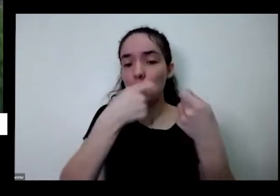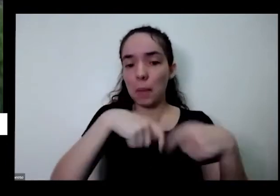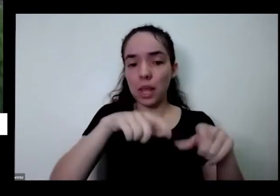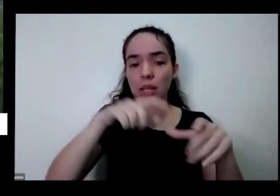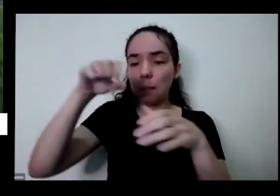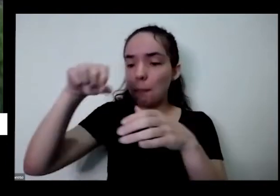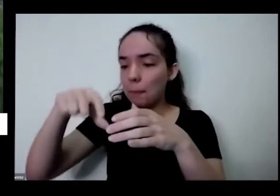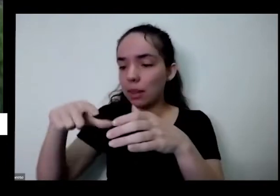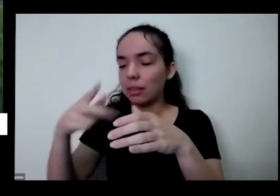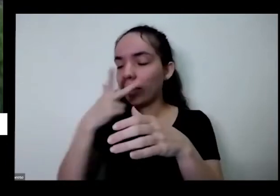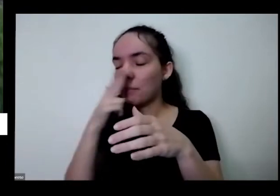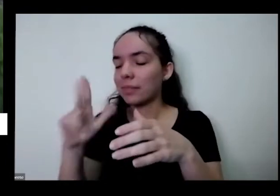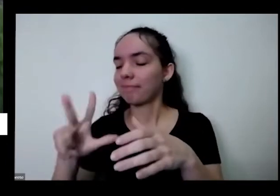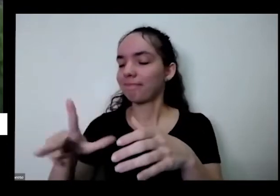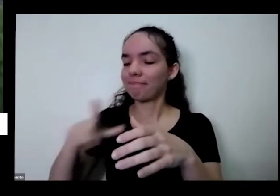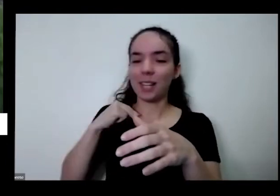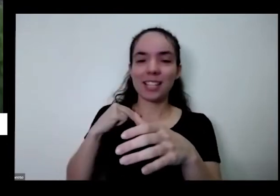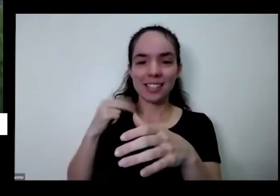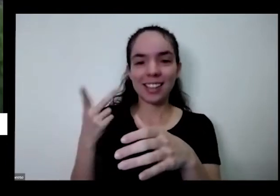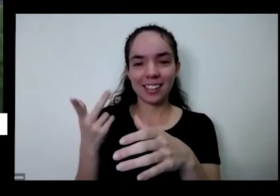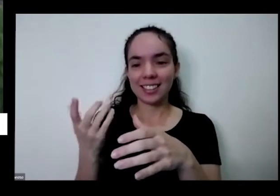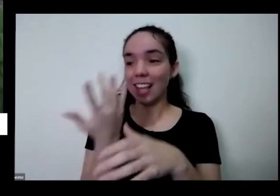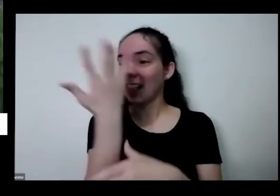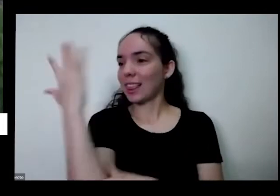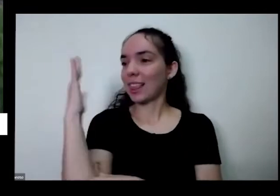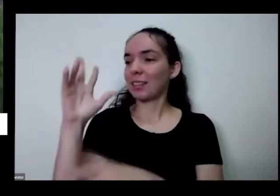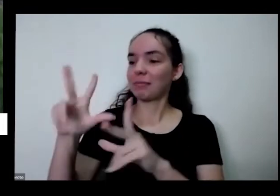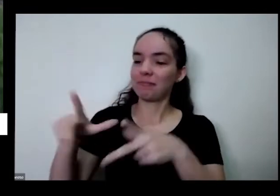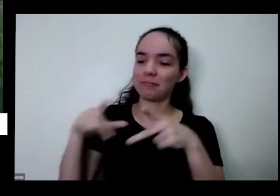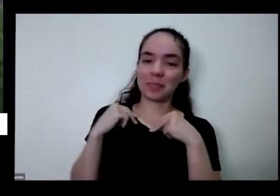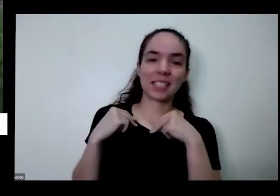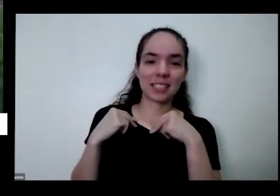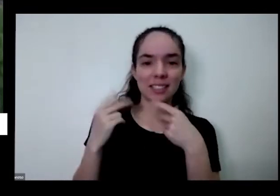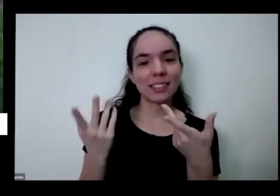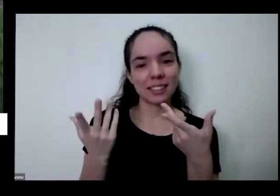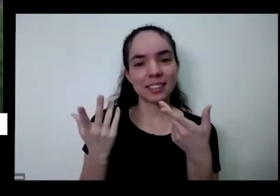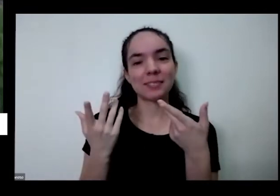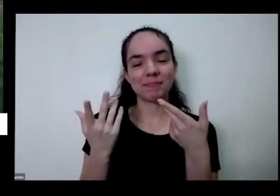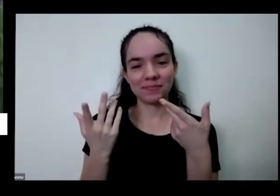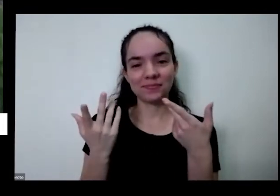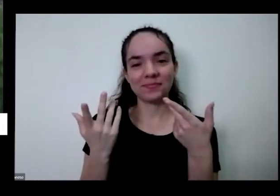de presente para gente porque aquela natureza nos dá Então tudo isso que a gente todos são todas as